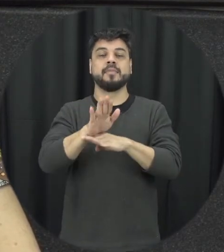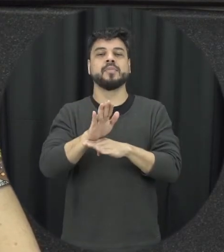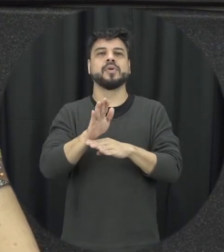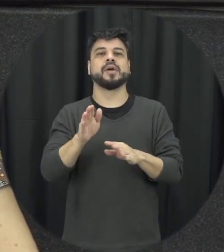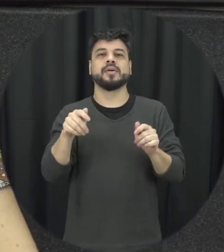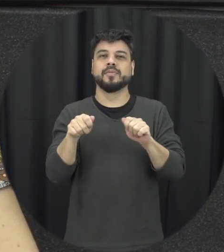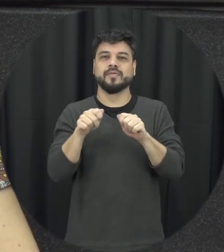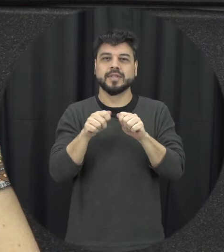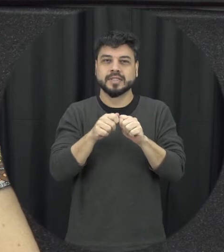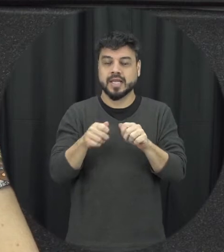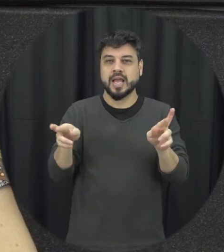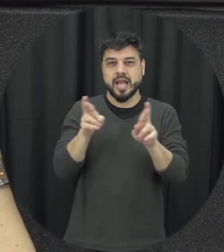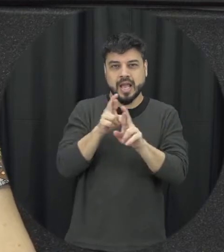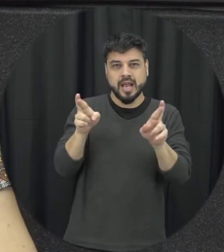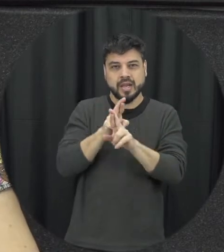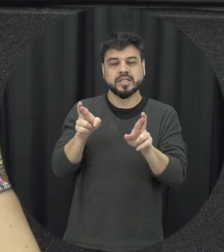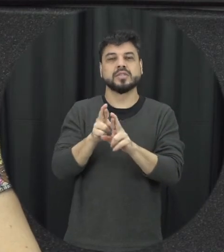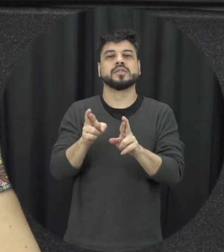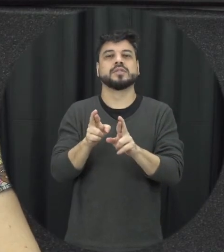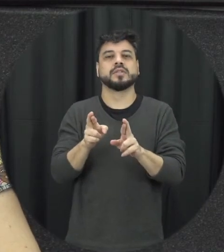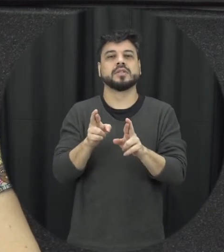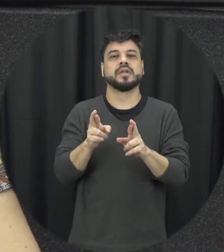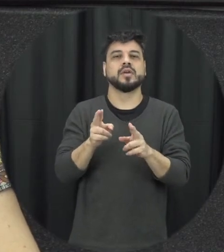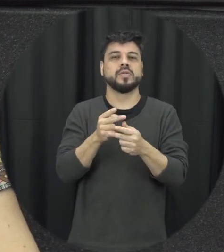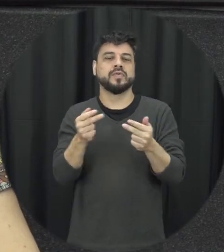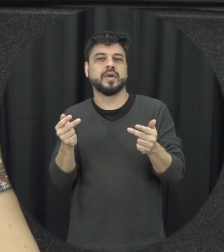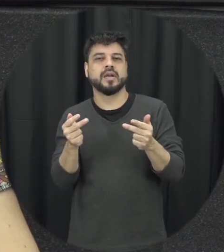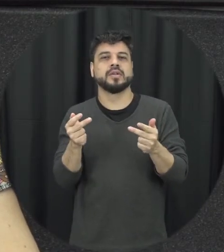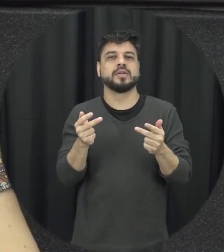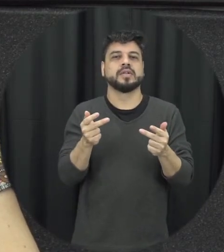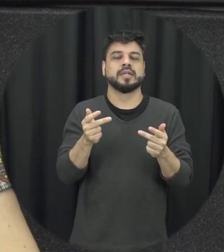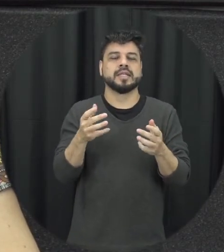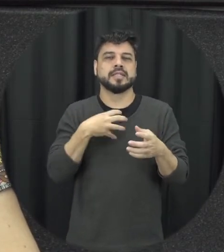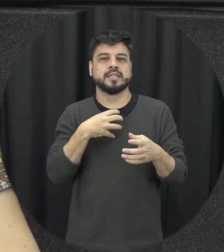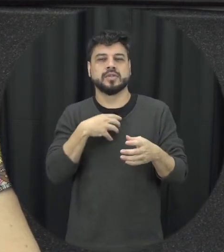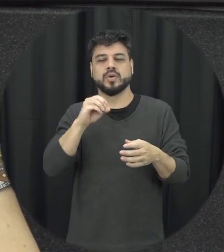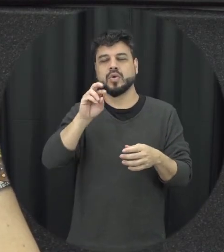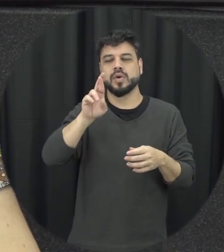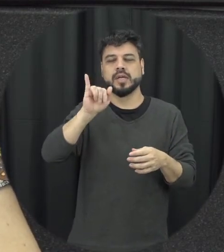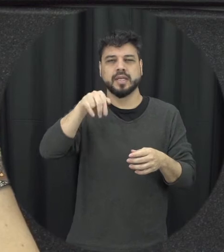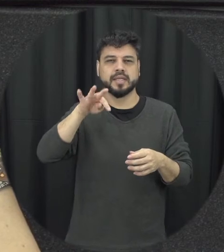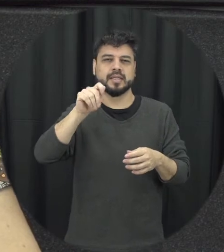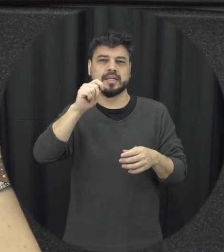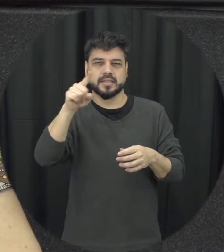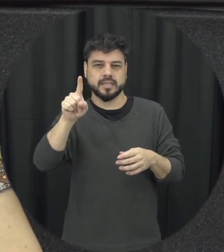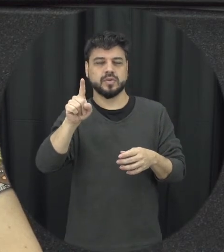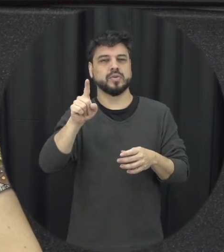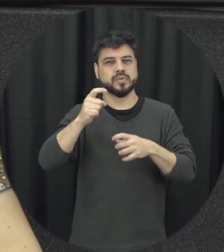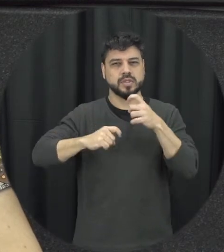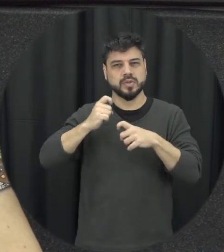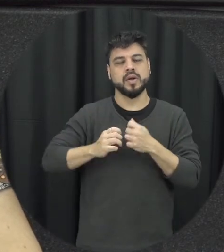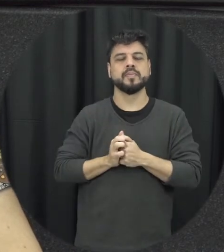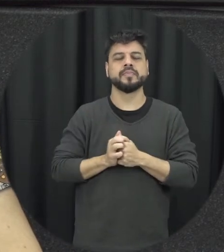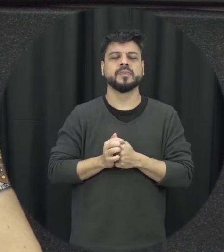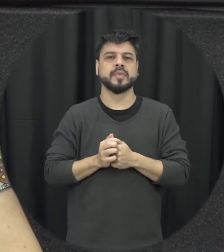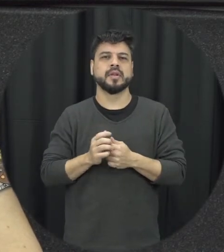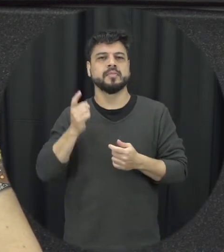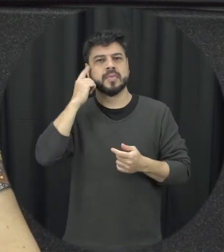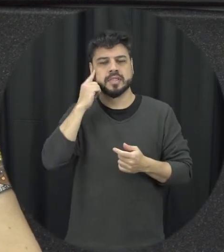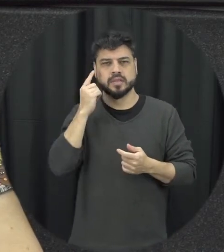somente pensando na relação né é heterossexual nem colocando somente o homem como potencial pessoas